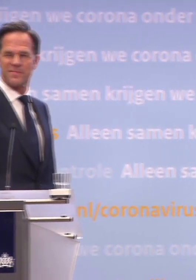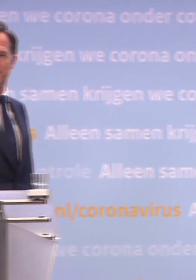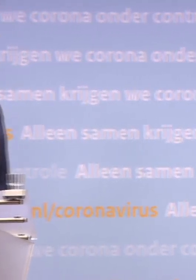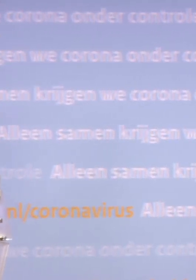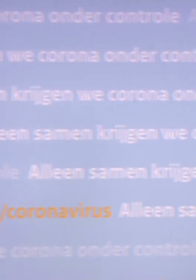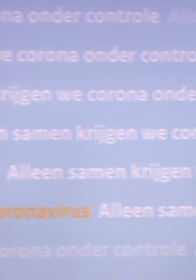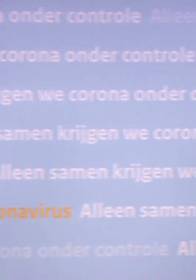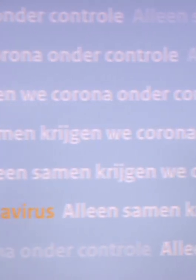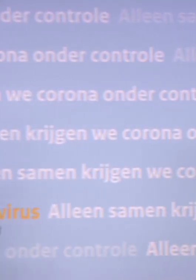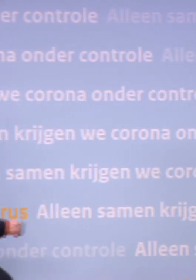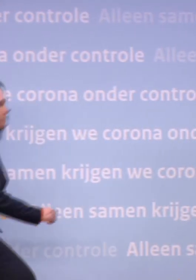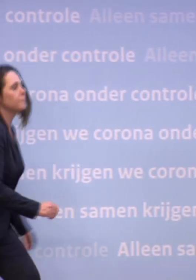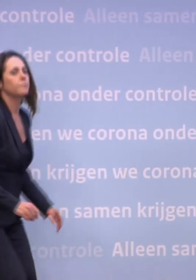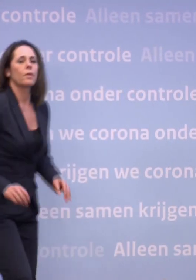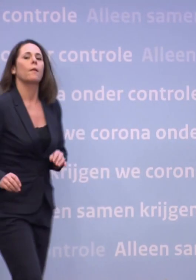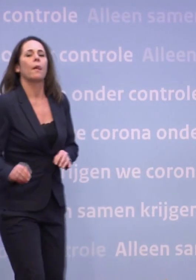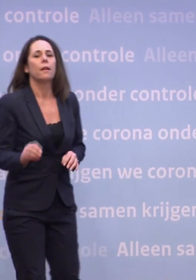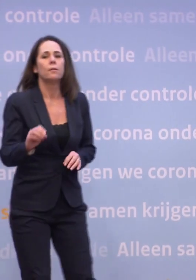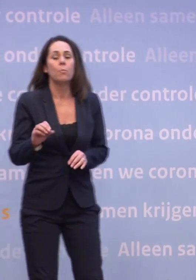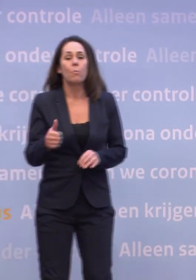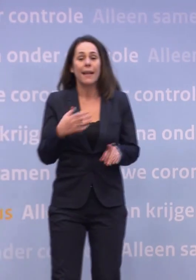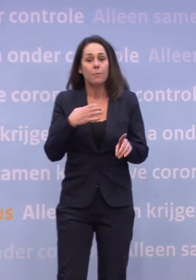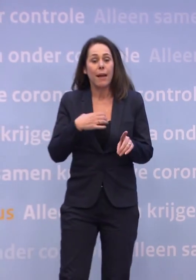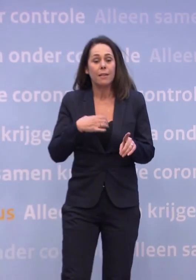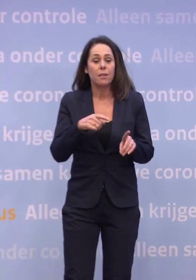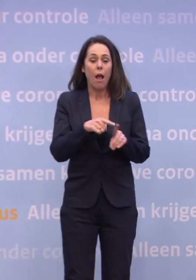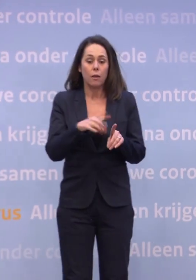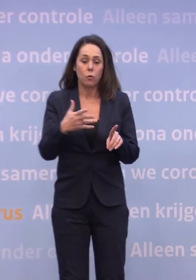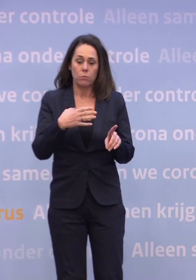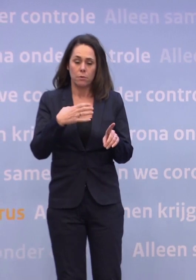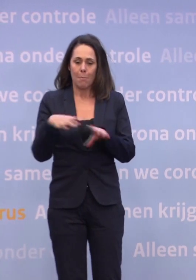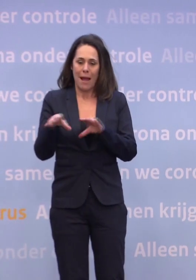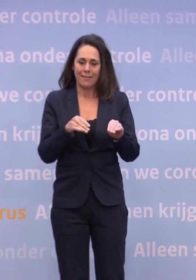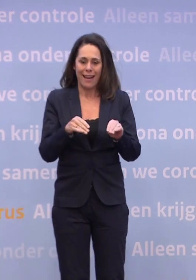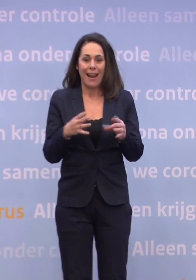Uiteindelijk kan zelfs handhaving helpen om mensen aan maatregelen te laten houden. Maar het begint altijd met gedrag.